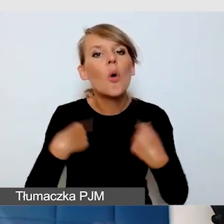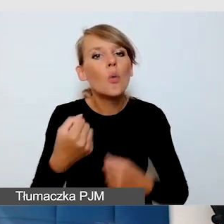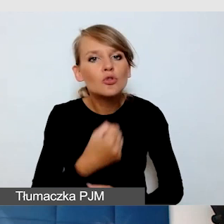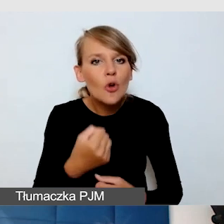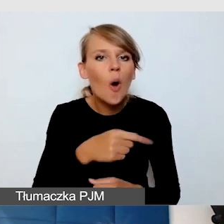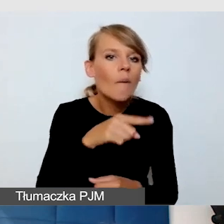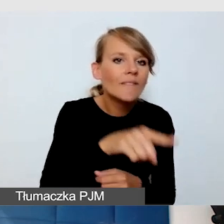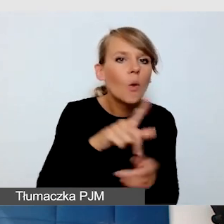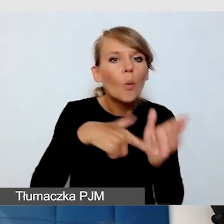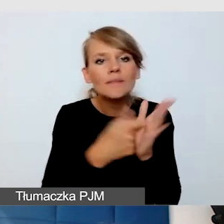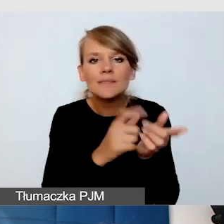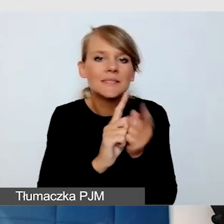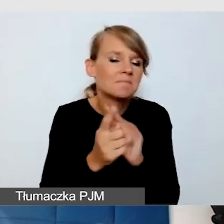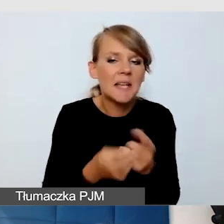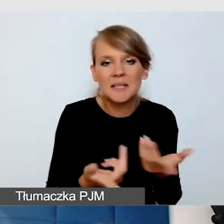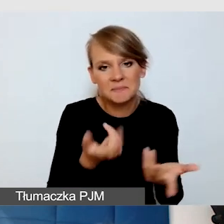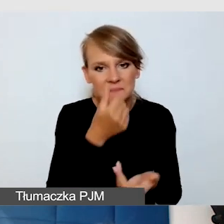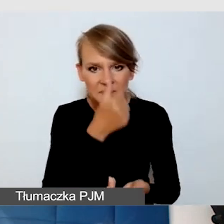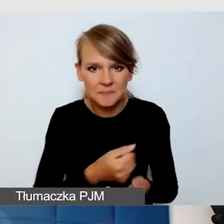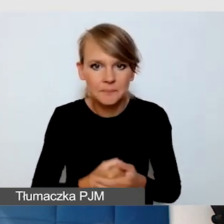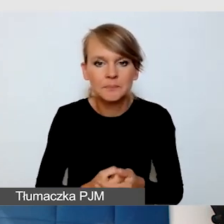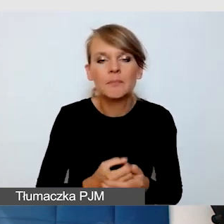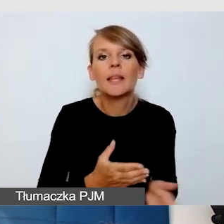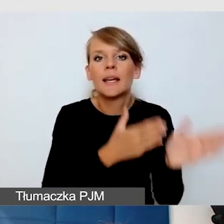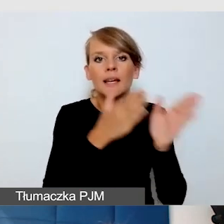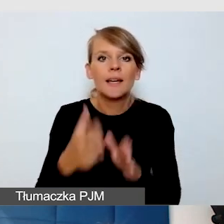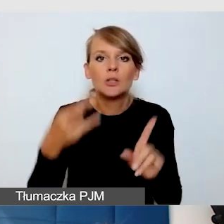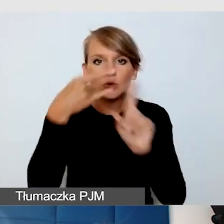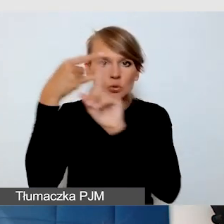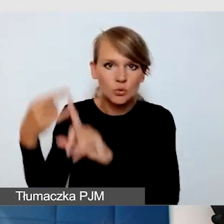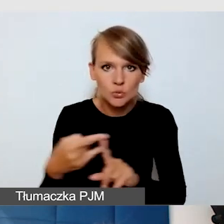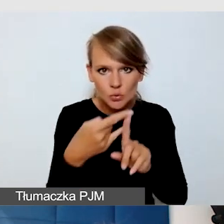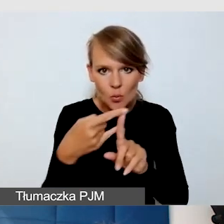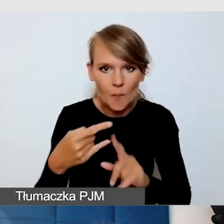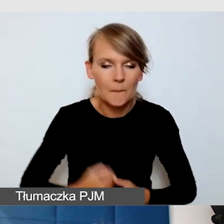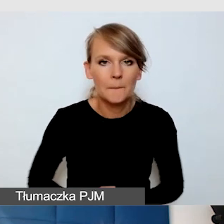ZOOM - myślę, że to jest bardzo dobra platforma